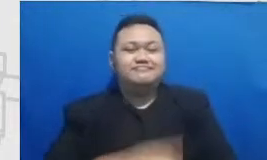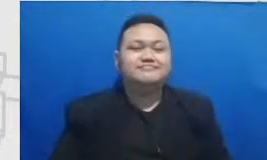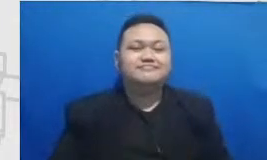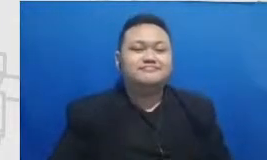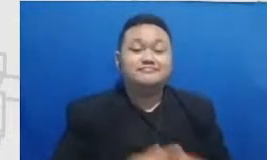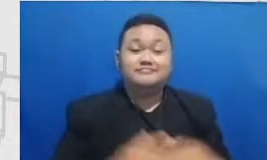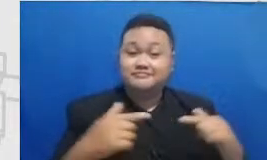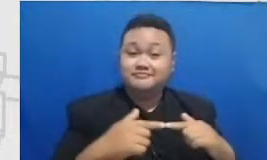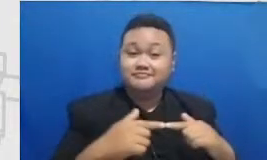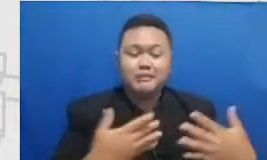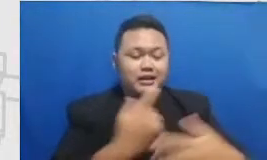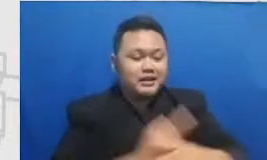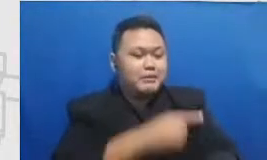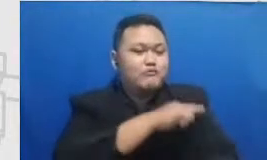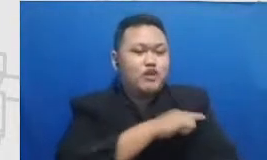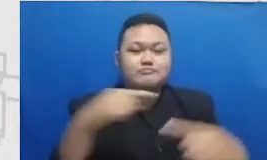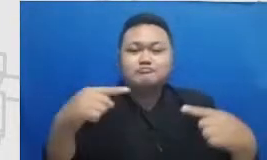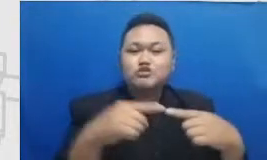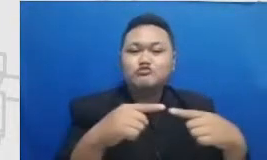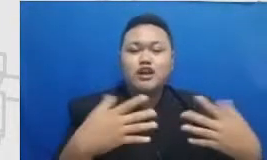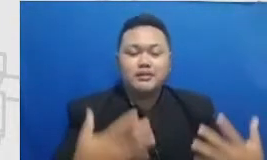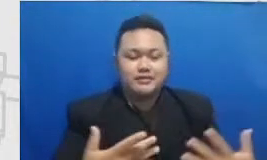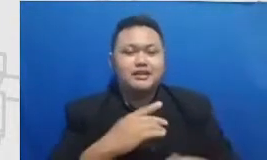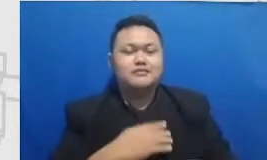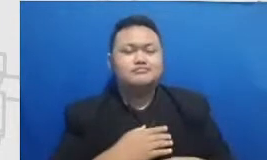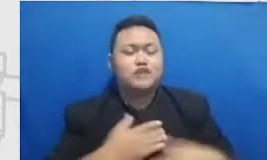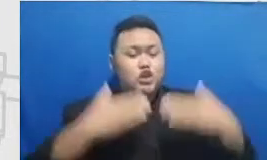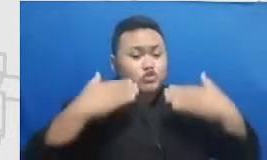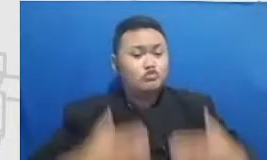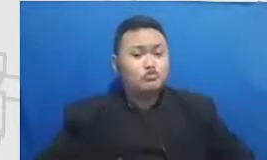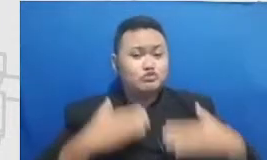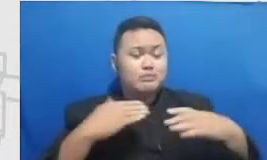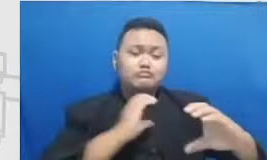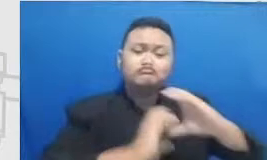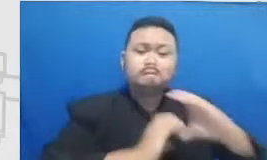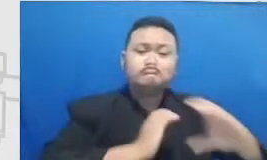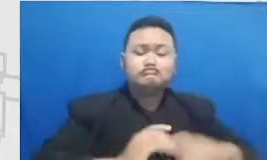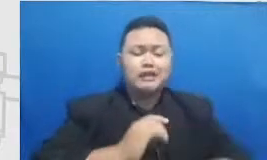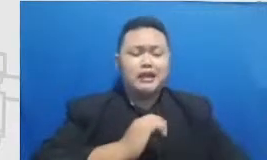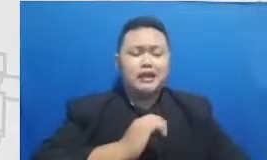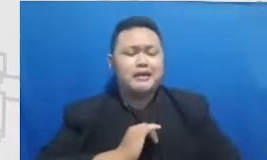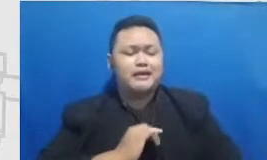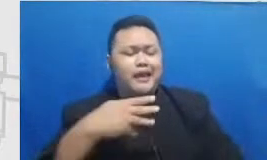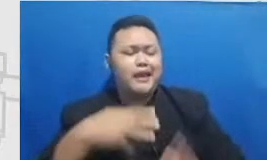berhubungan dengan dengannya cuman inspiration Keys MP3 yang pasti ya gitu nah sekarang silahkan